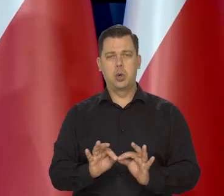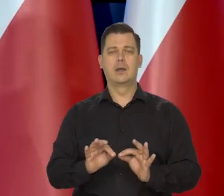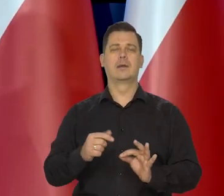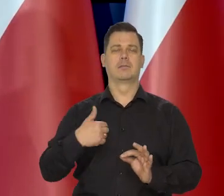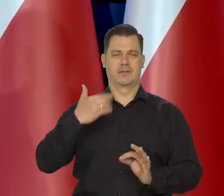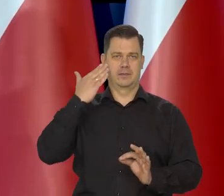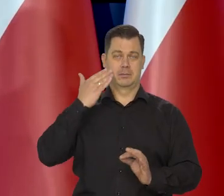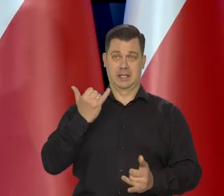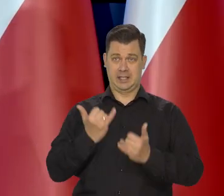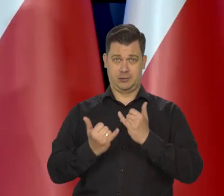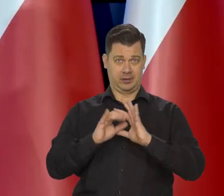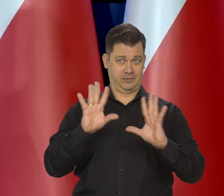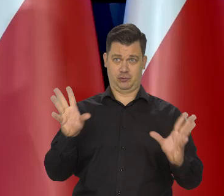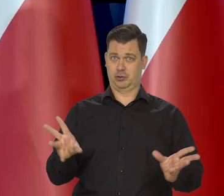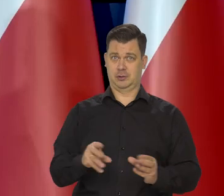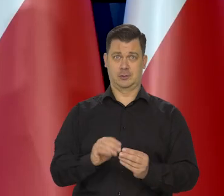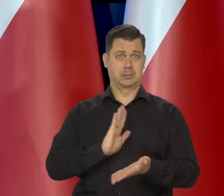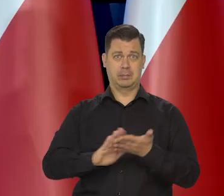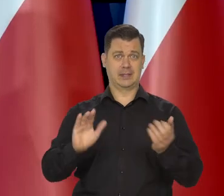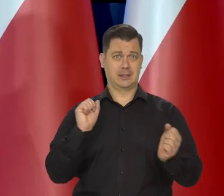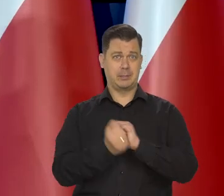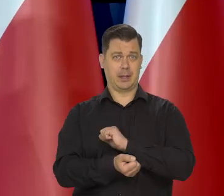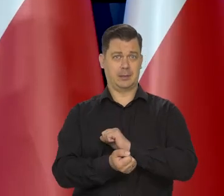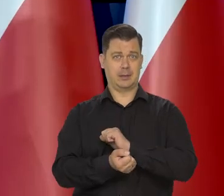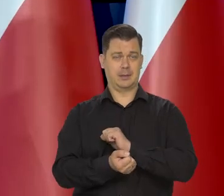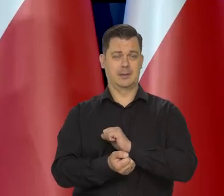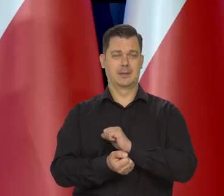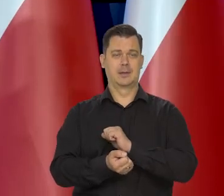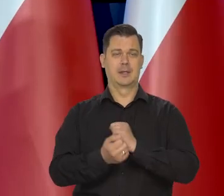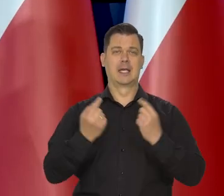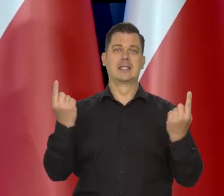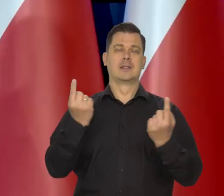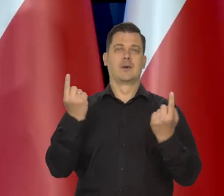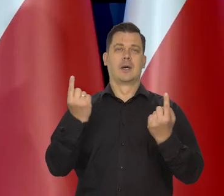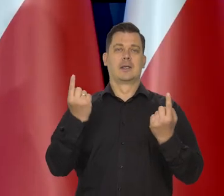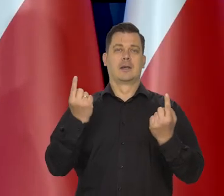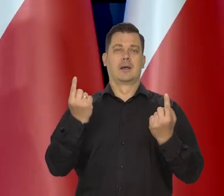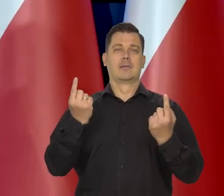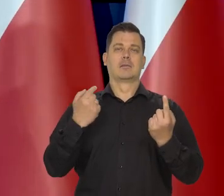że jeśli wszystko pozostanie w ramach tego, co teraz można przewidzieć.